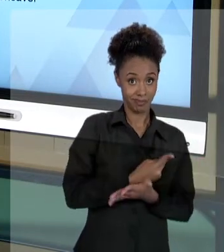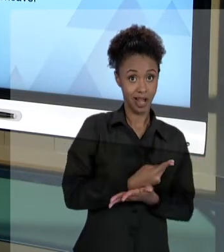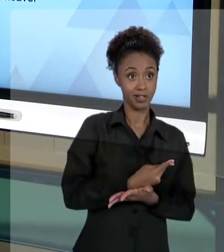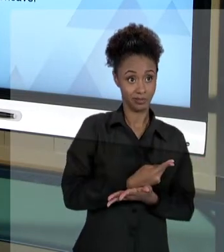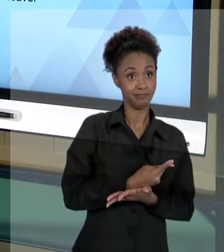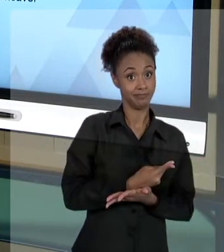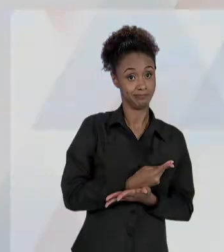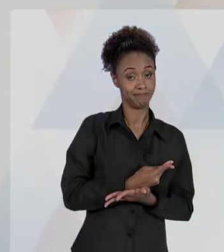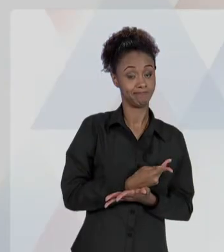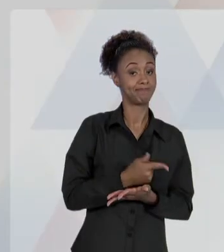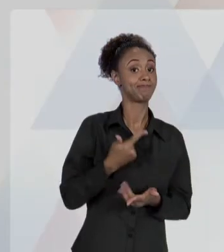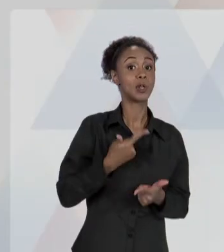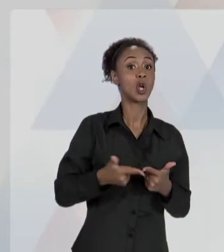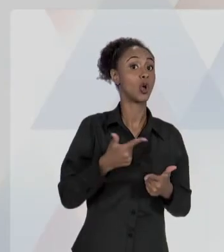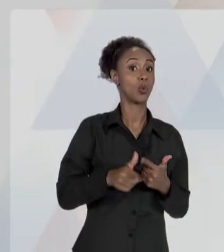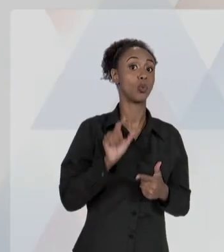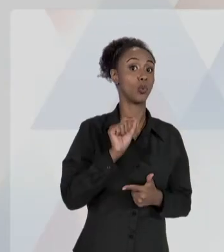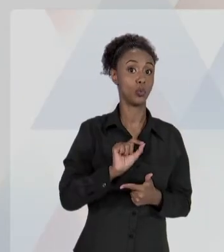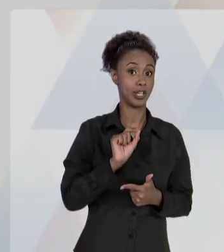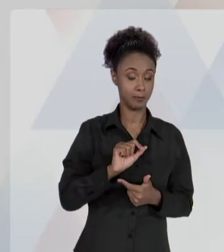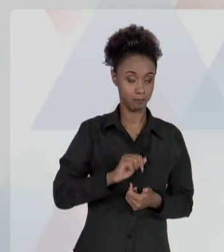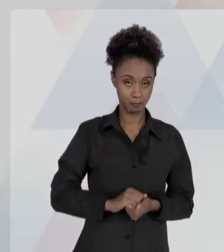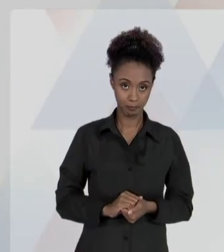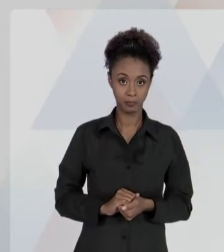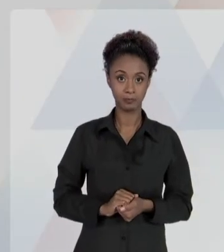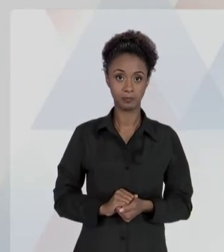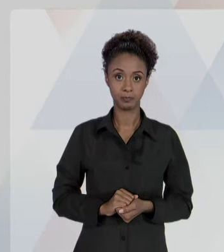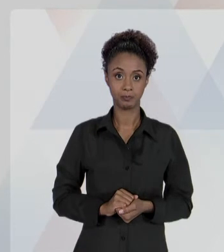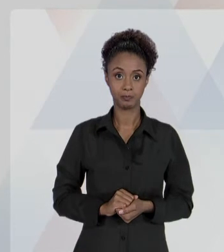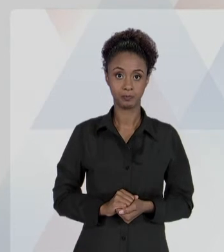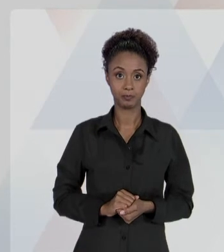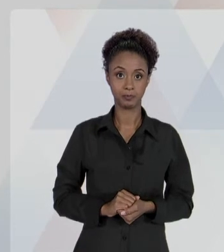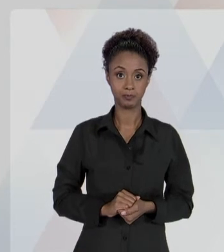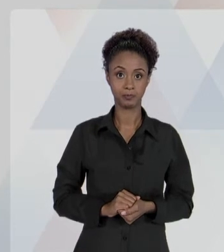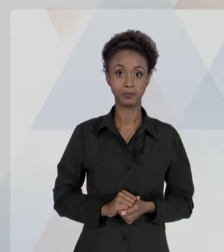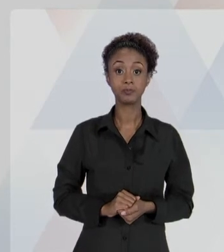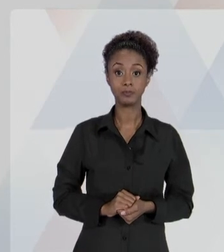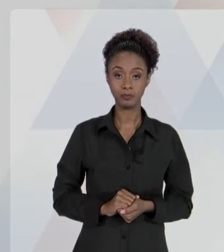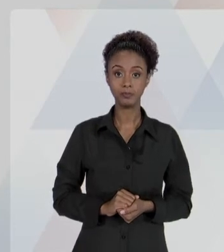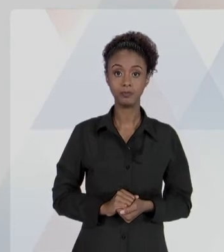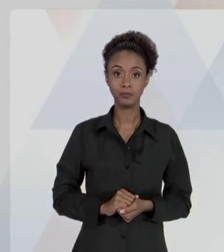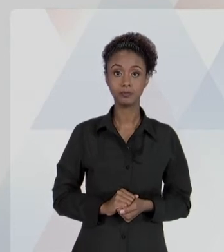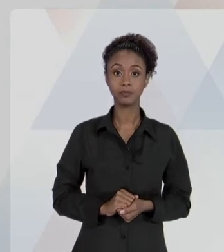"ASSEGURADO O DIREITO DE REGRESSO